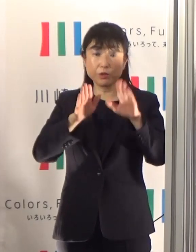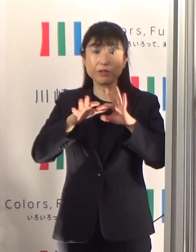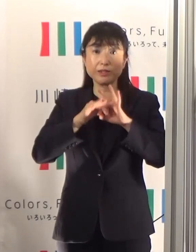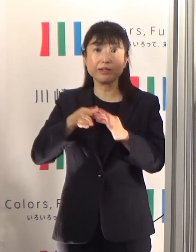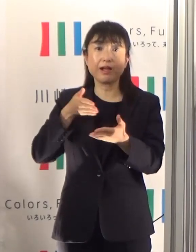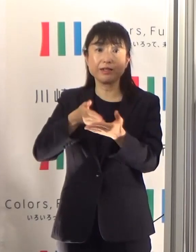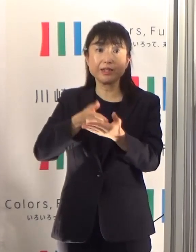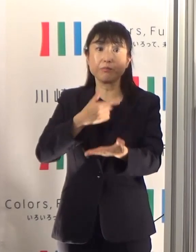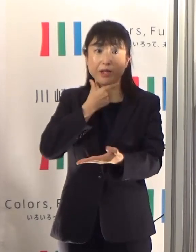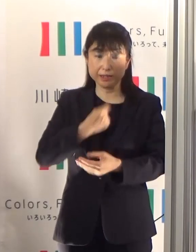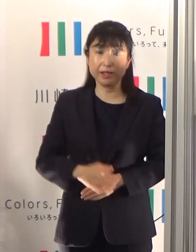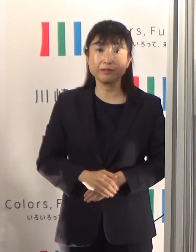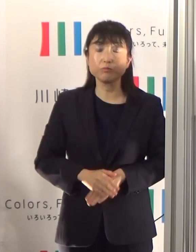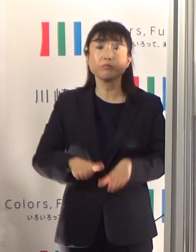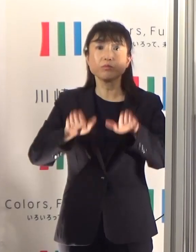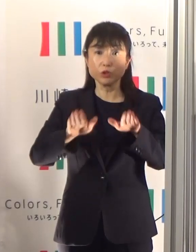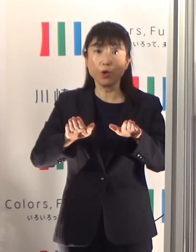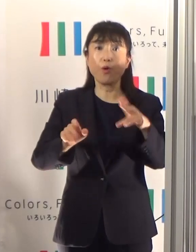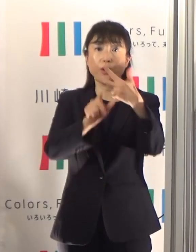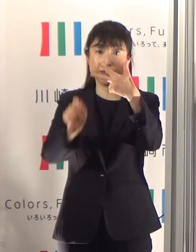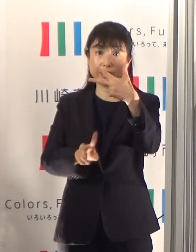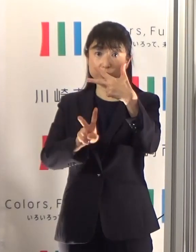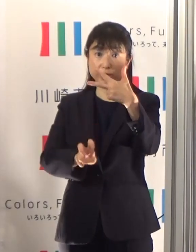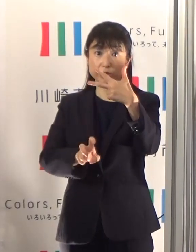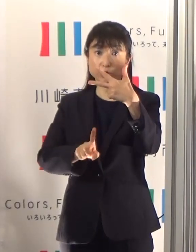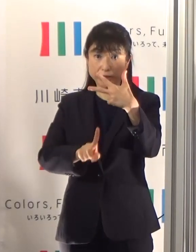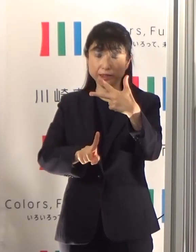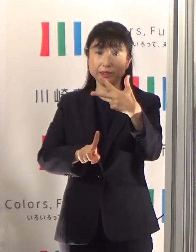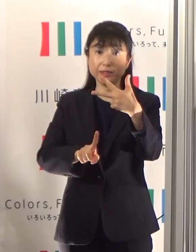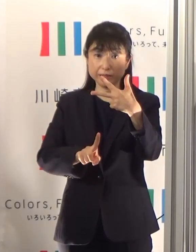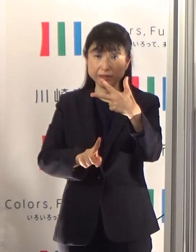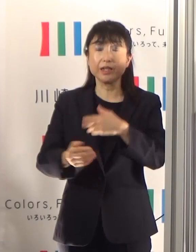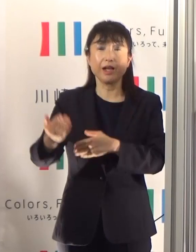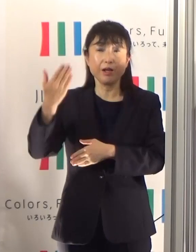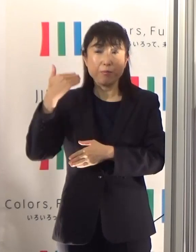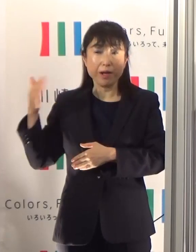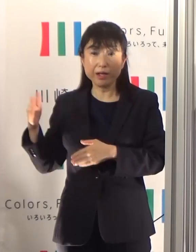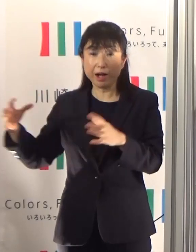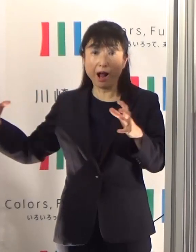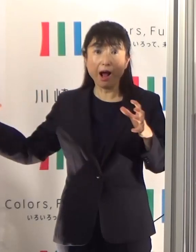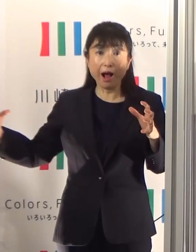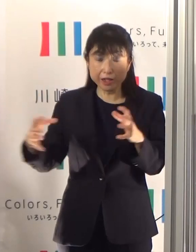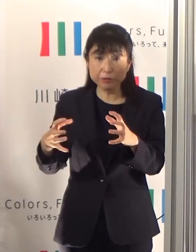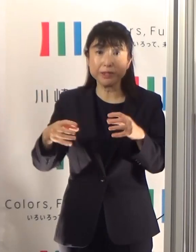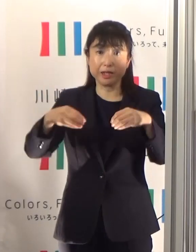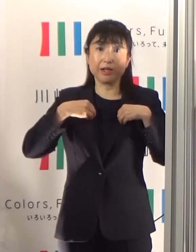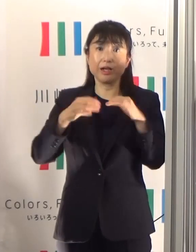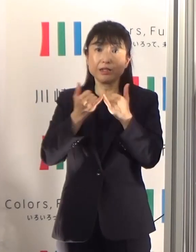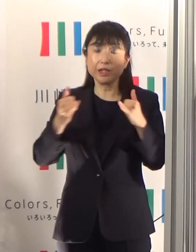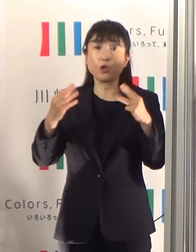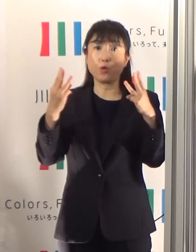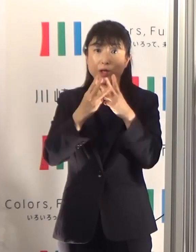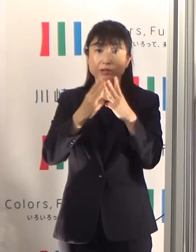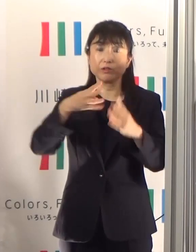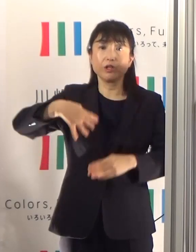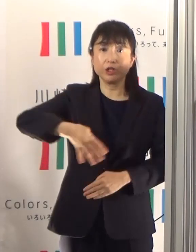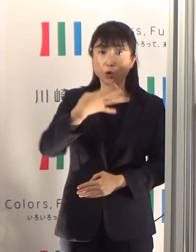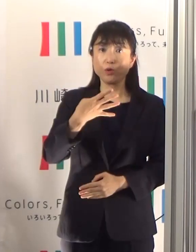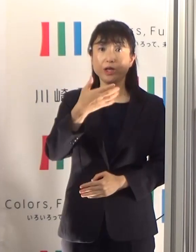本日7月21日現在、累積の陽性患者の方は459人を数えています